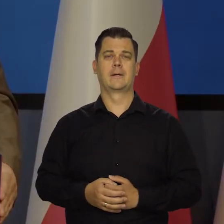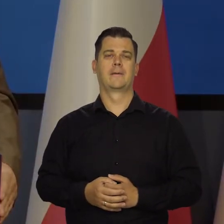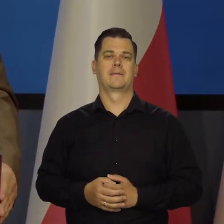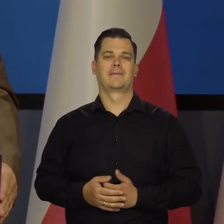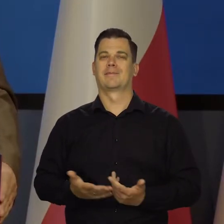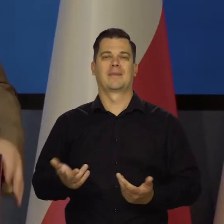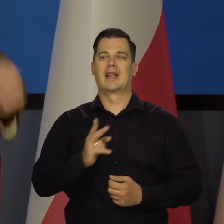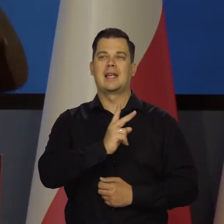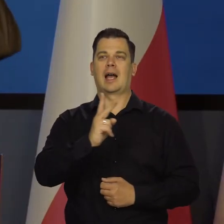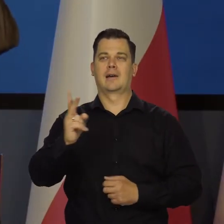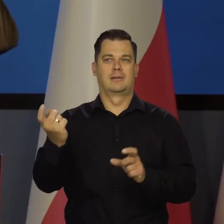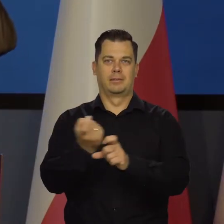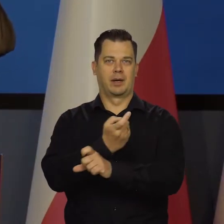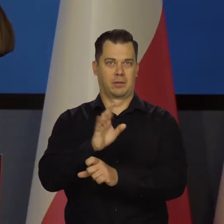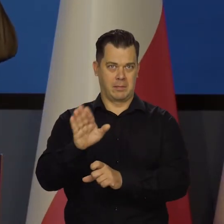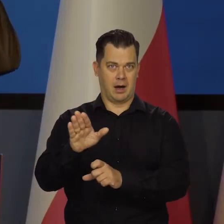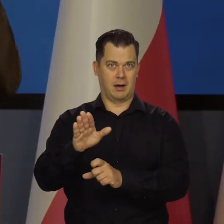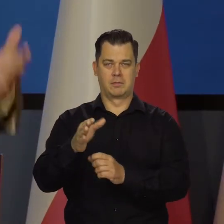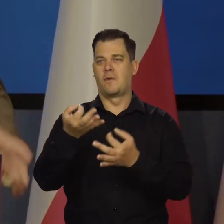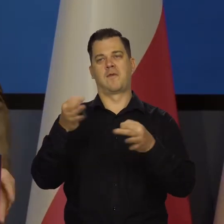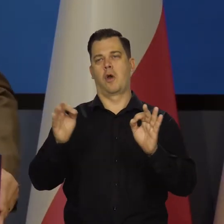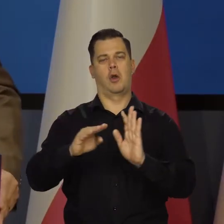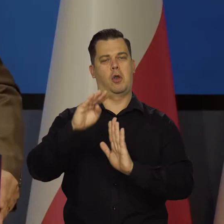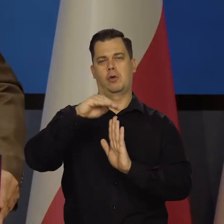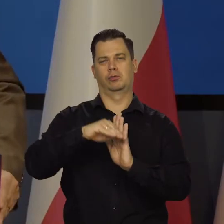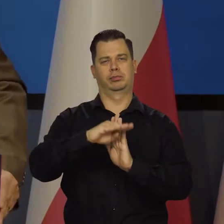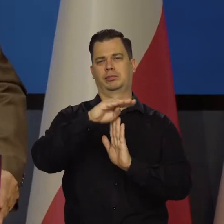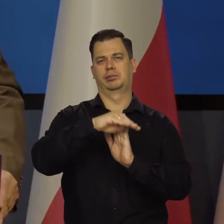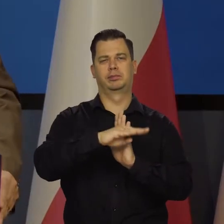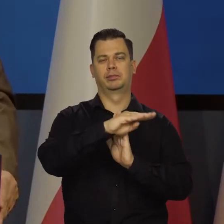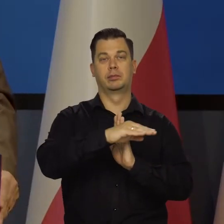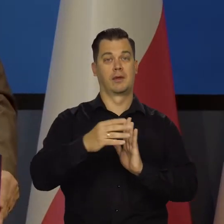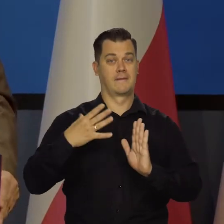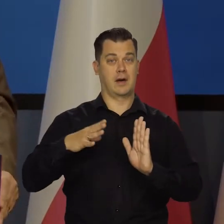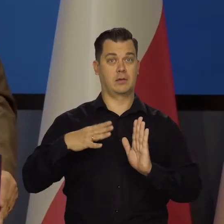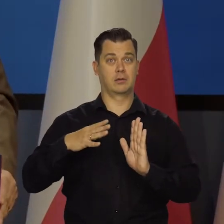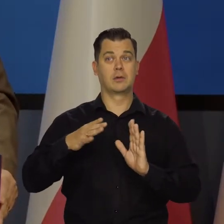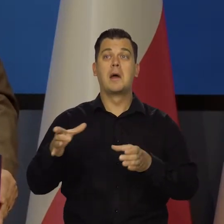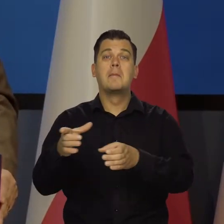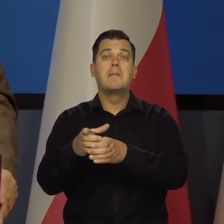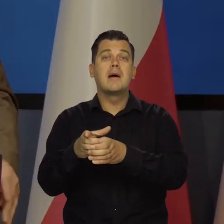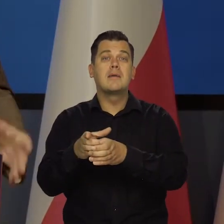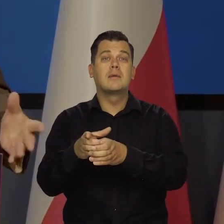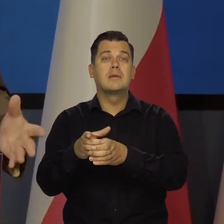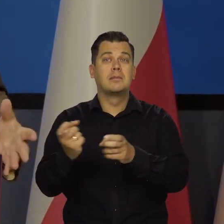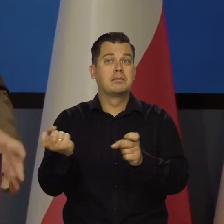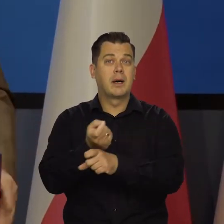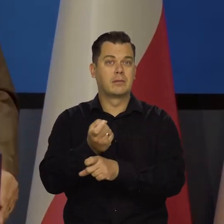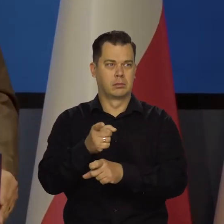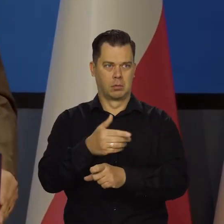Nie wszystkie kraje stać na to, żeby mieć wolny kurs waluty. Małych krajów nie stać. Mamy odpowiednio dużą gospodarkę.